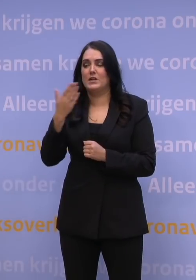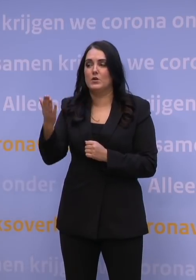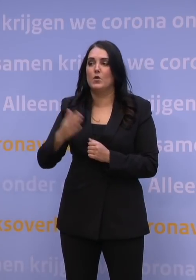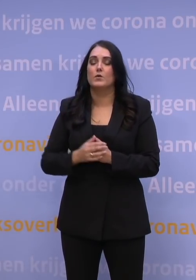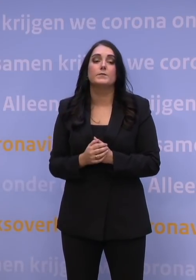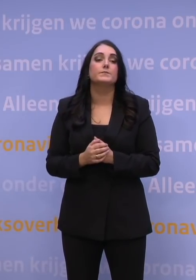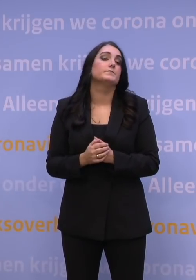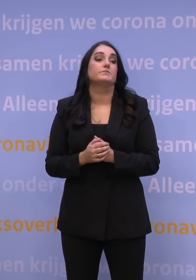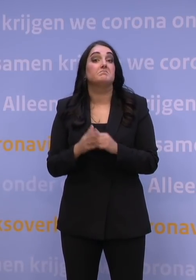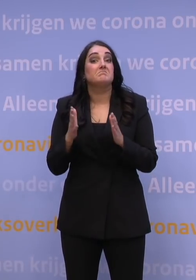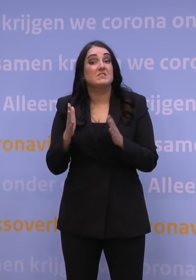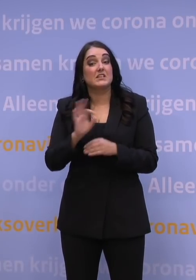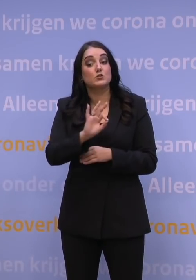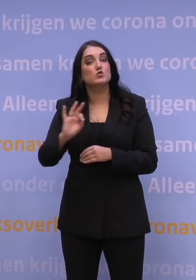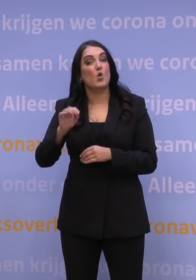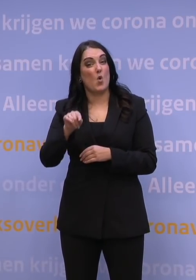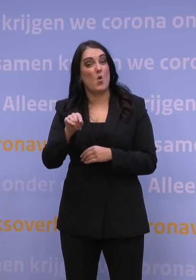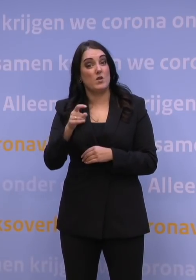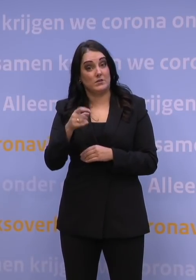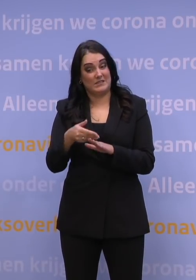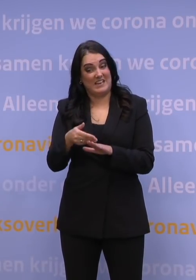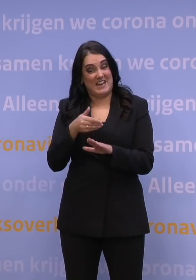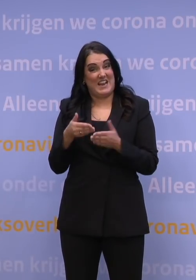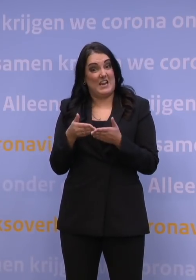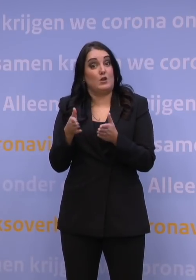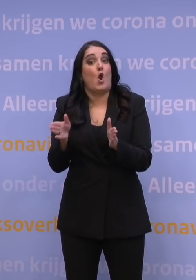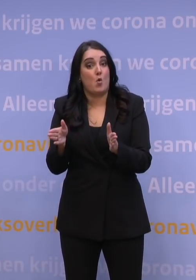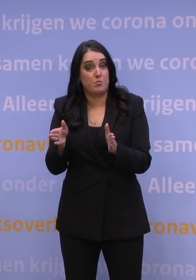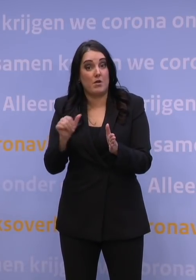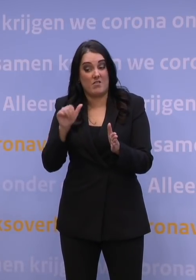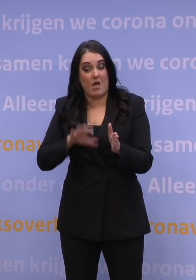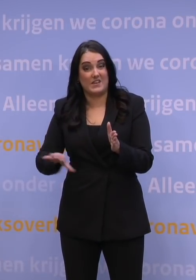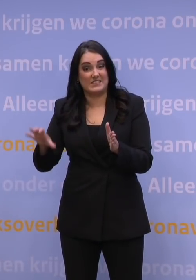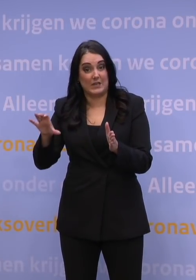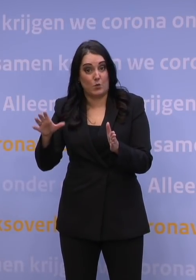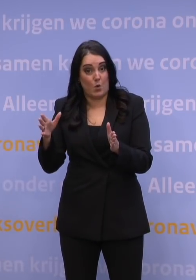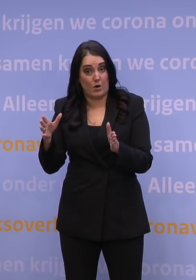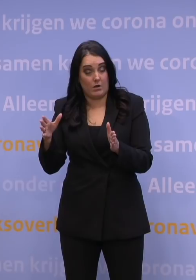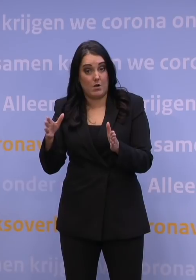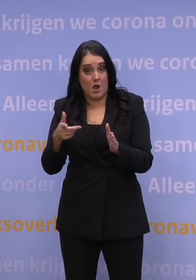Is het mogelijk dat scholen straks eerder opengaan dan andere sectoren als die cijfers de goeie kant op lijken te gaan?